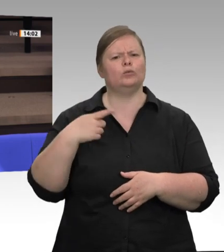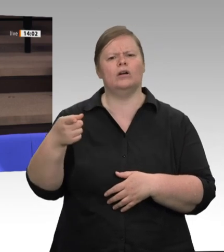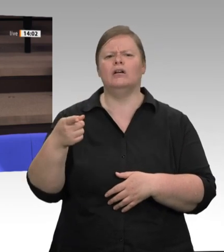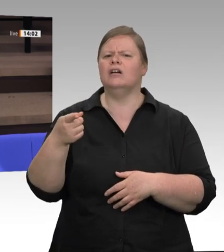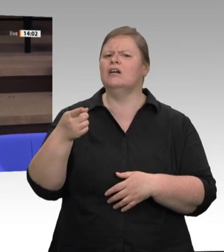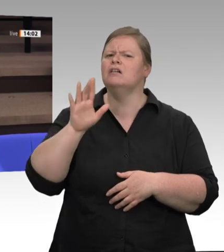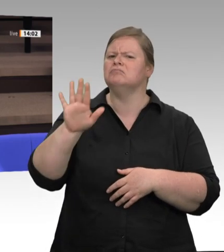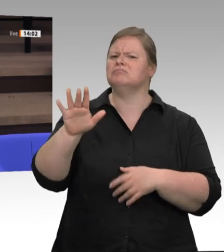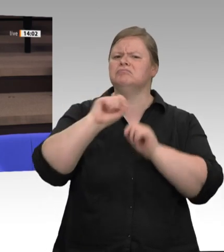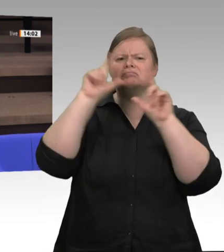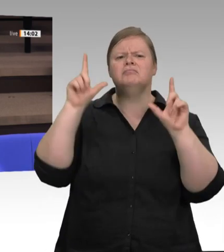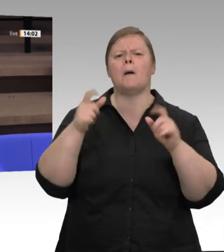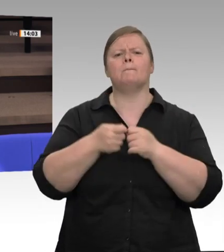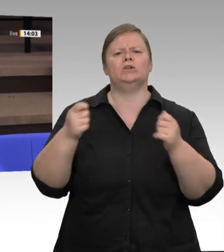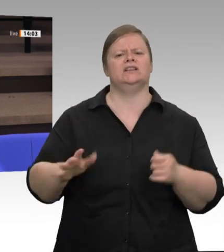Wenn Sie mögen, können Sie erwidern.